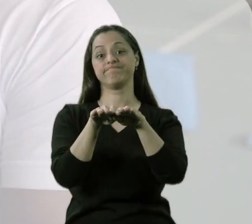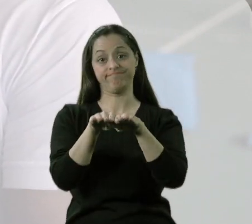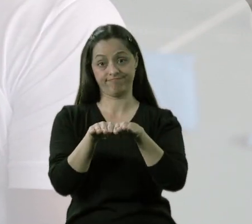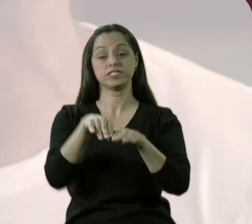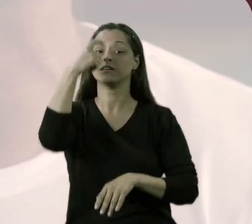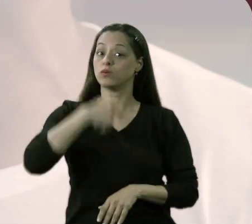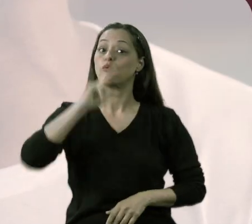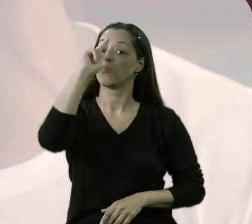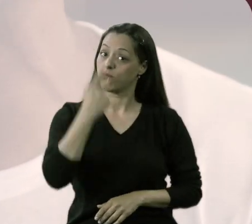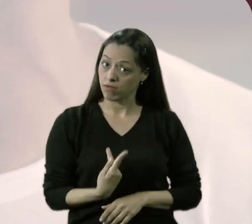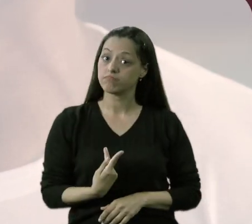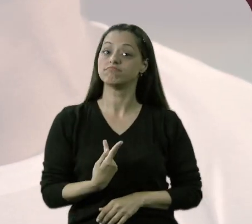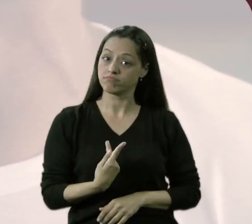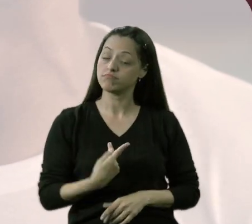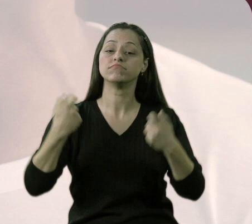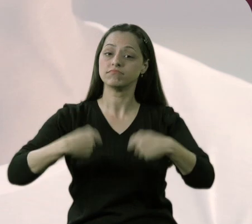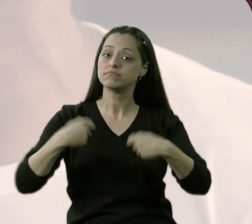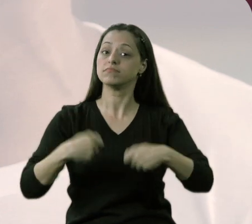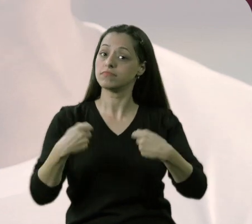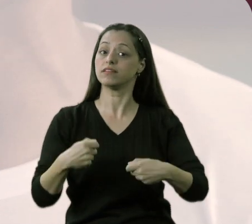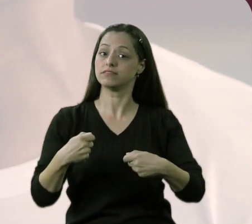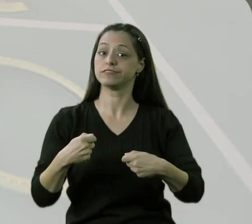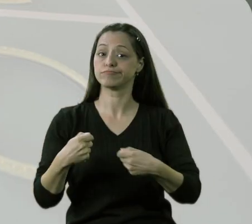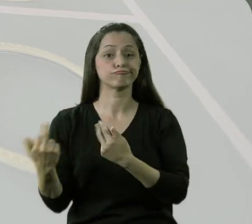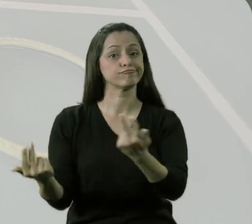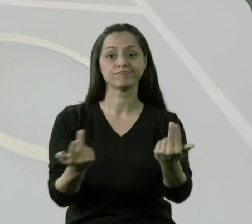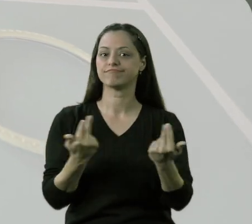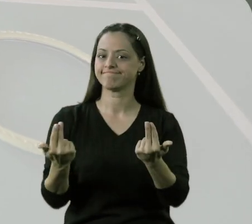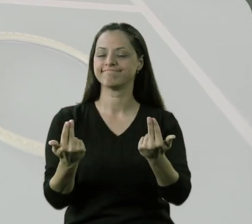São demandas, são necessidades humanas no mesmo nível.